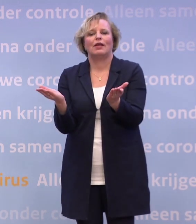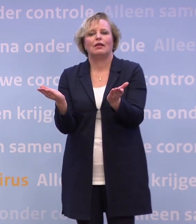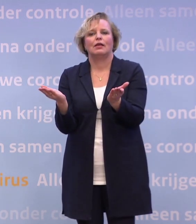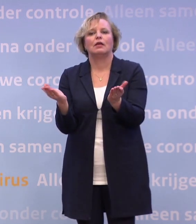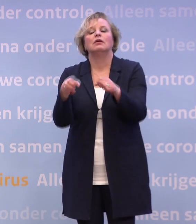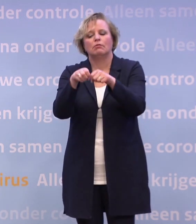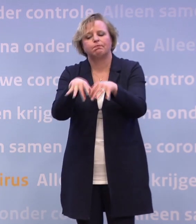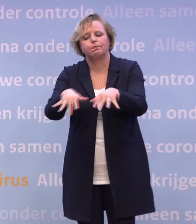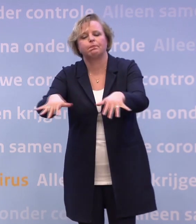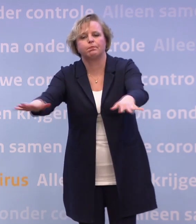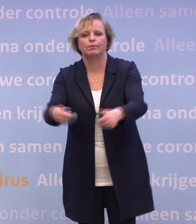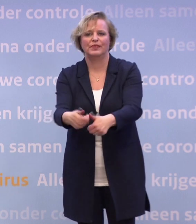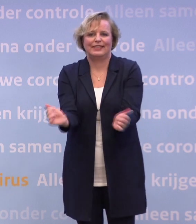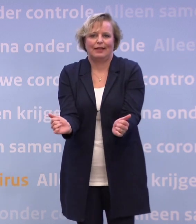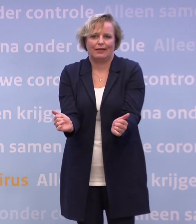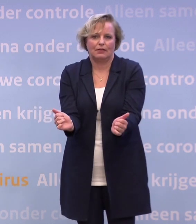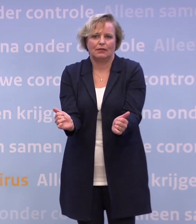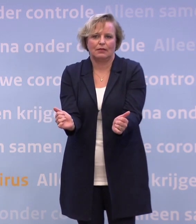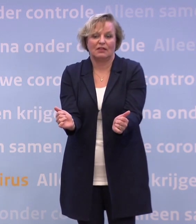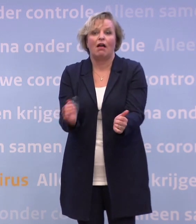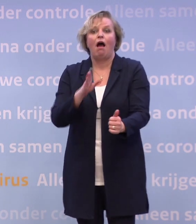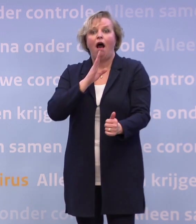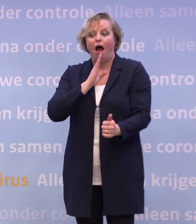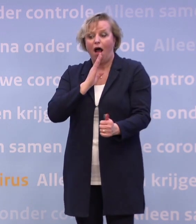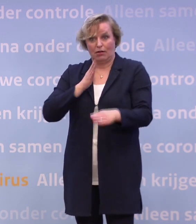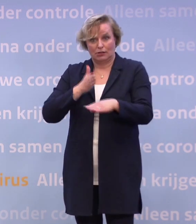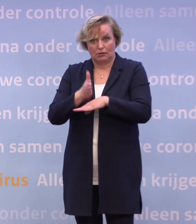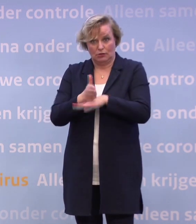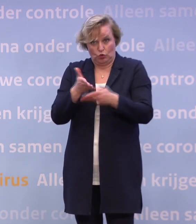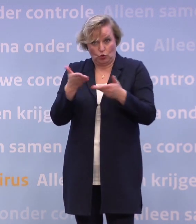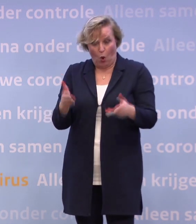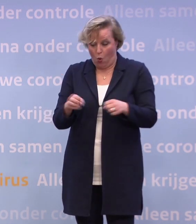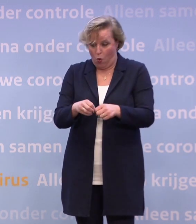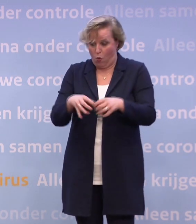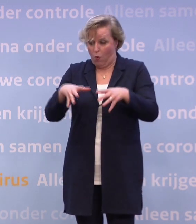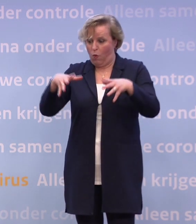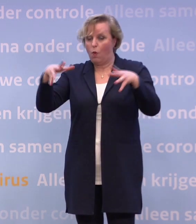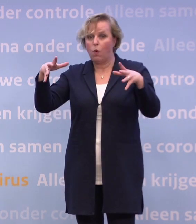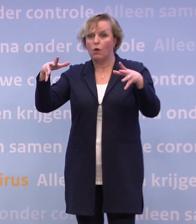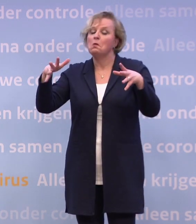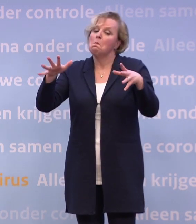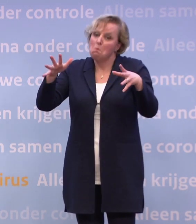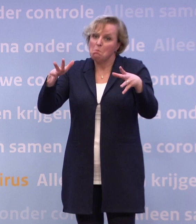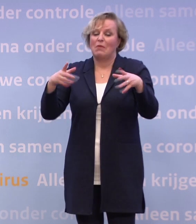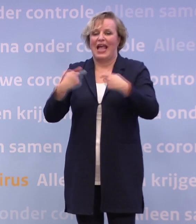Dat wij op dit moment zien dat als dat verkeerd blijft gaan... ... je op het punt kunt komen dat je extra maatregelen moet nemen.